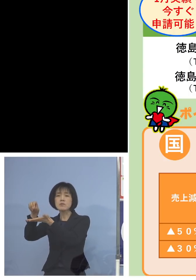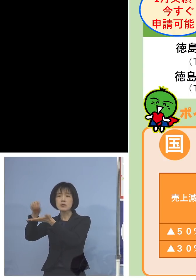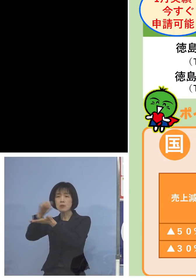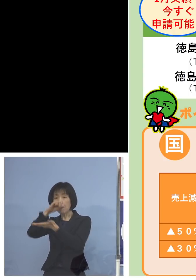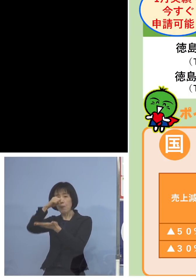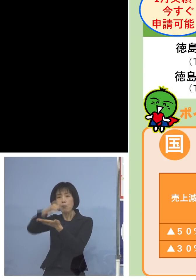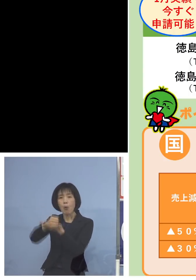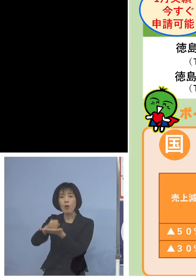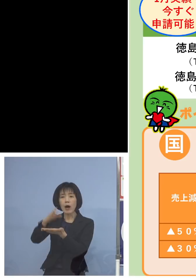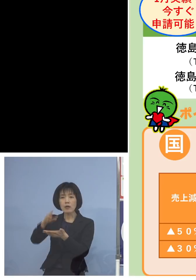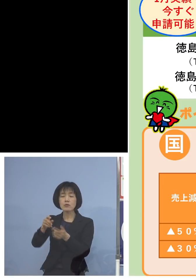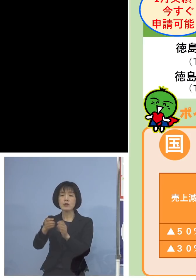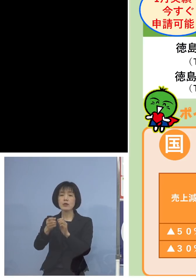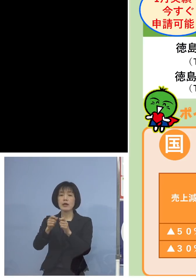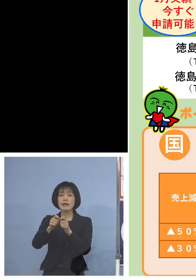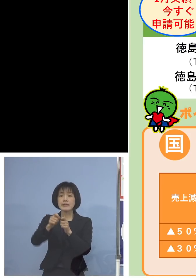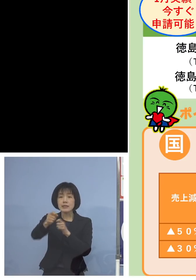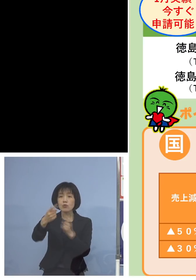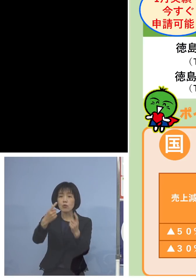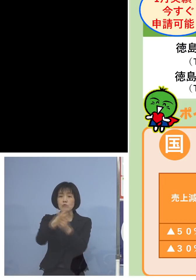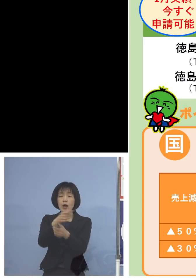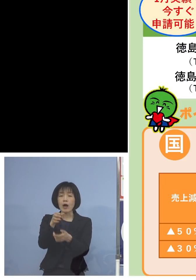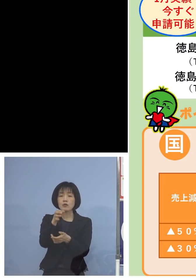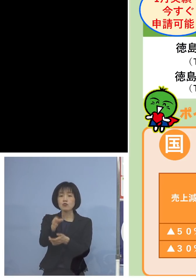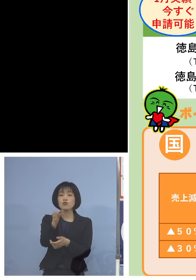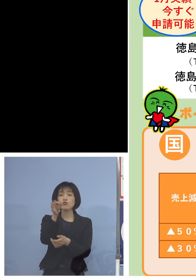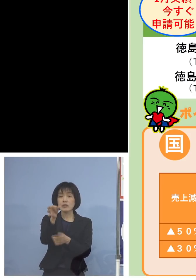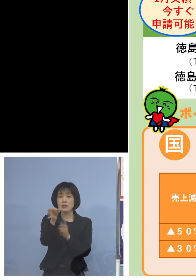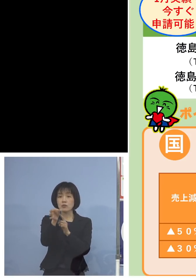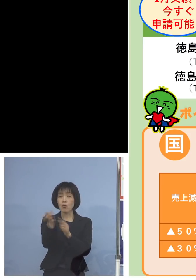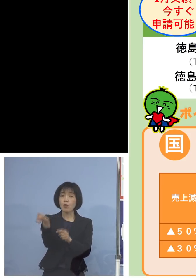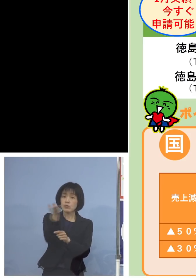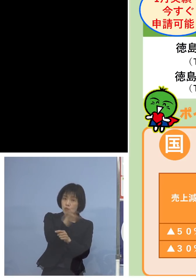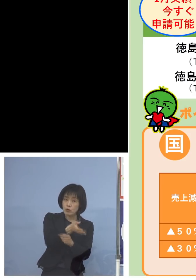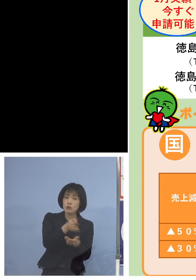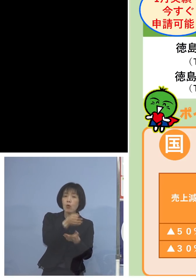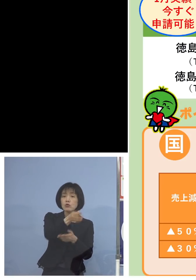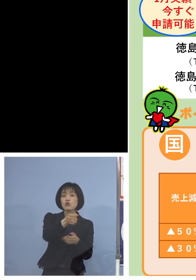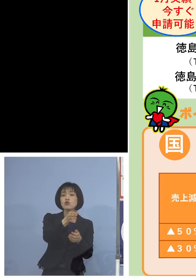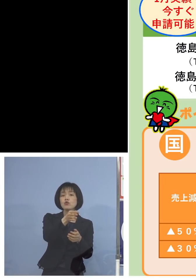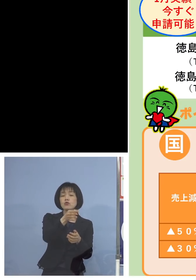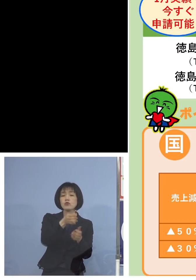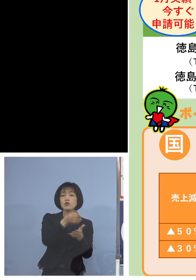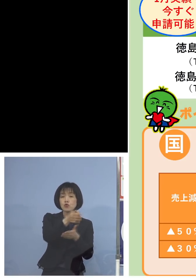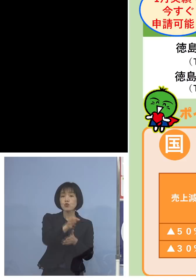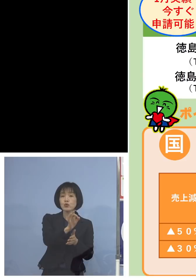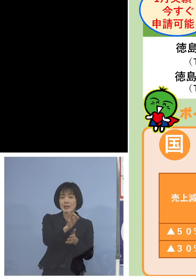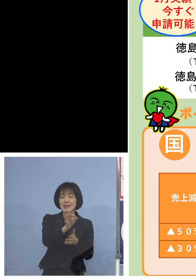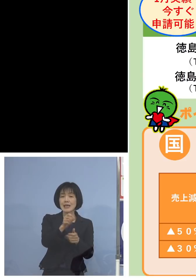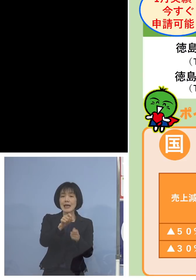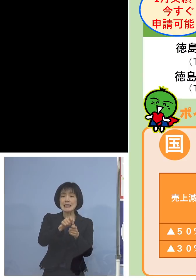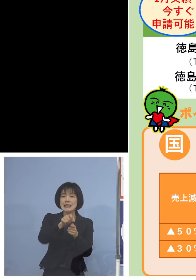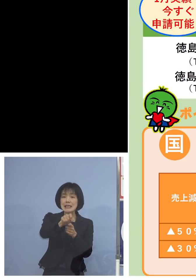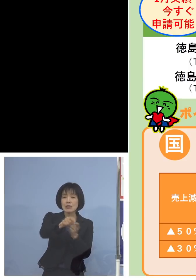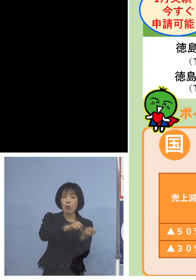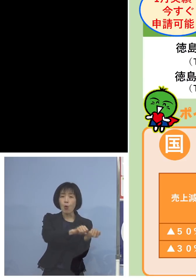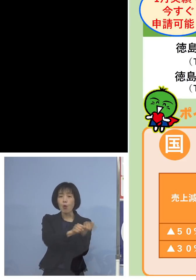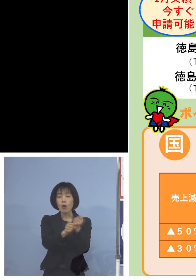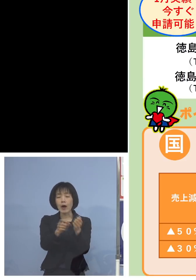これに続く後継となる国の事業である 事業復活支援金